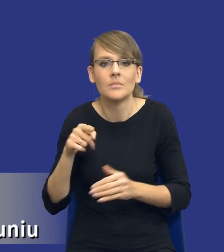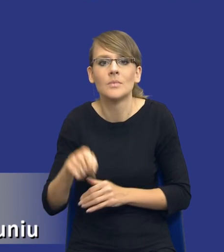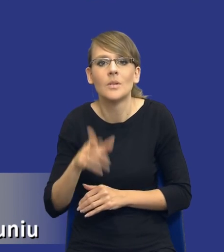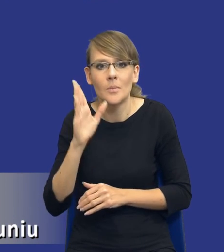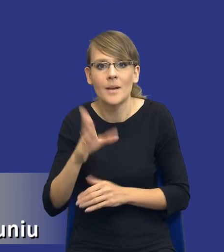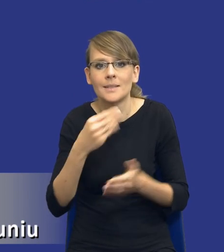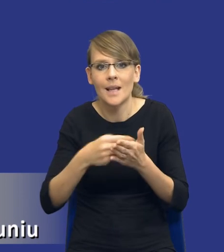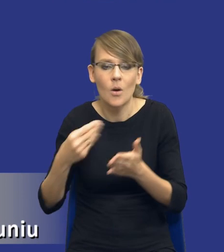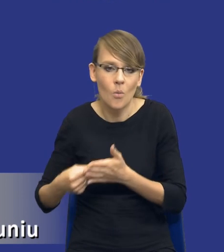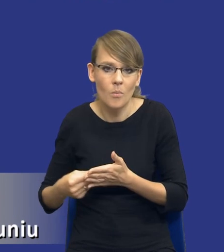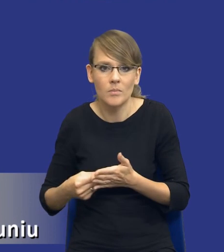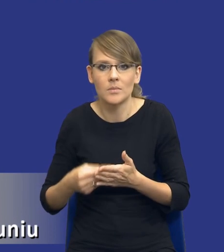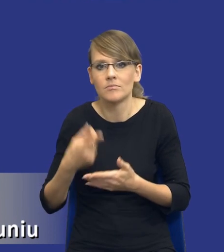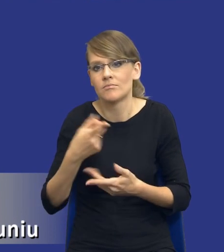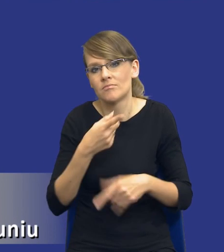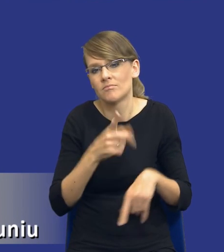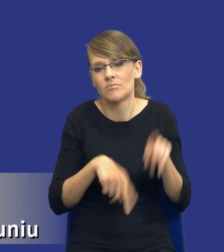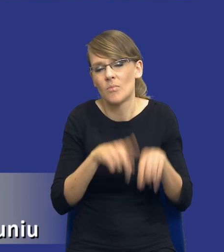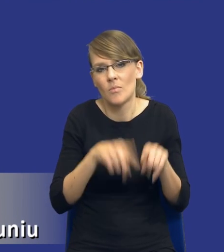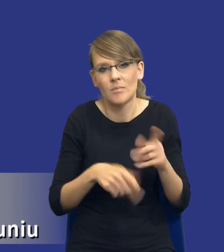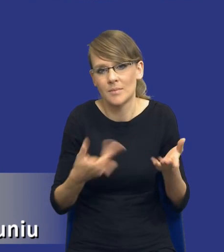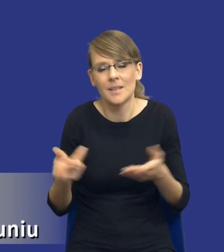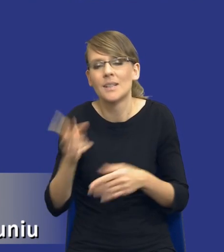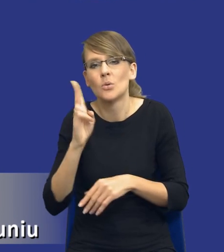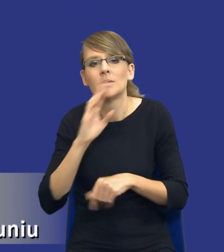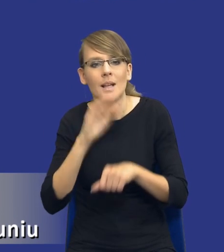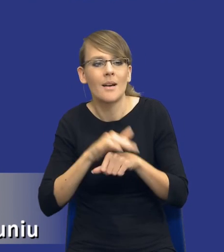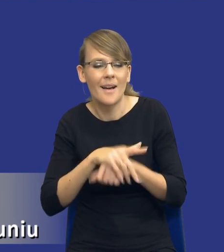standardowe co do których zamawiający ma pełną wiedzę, jak ten rynek będzie się